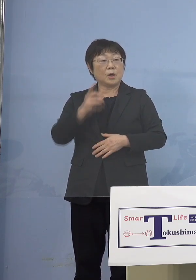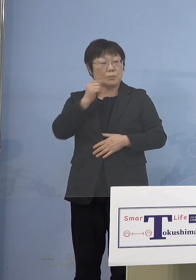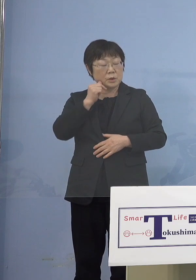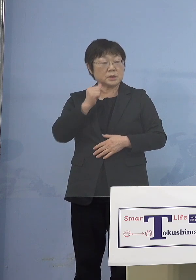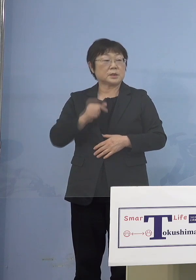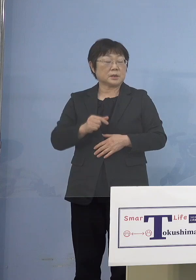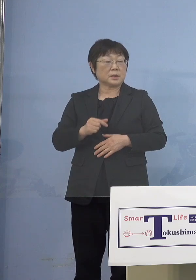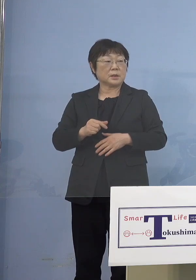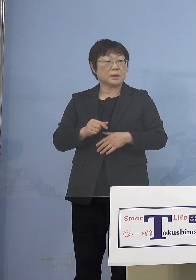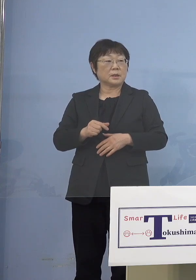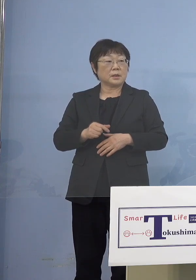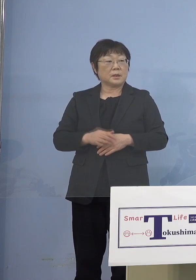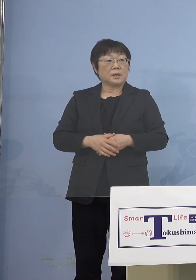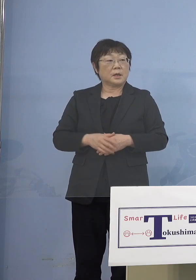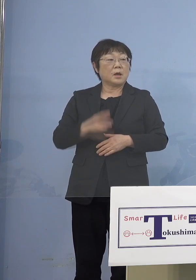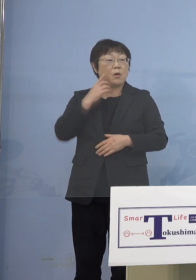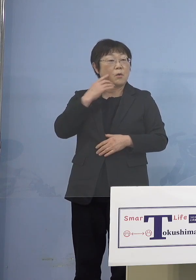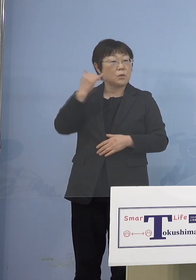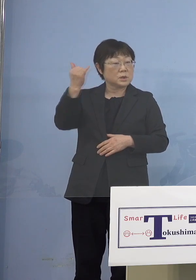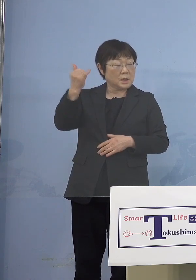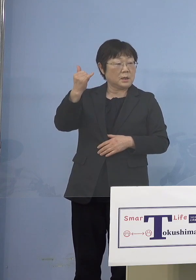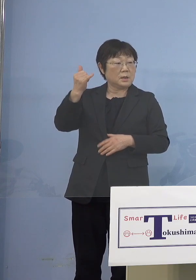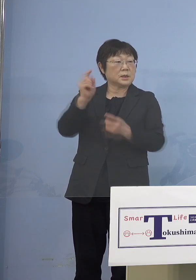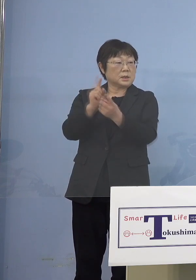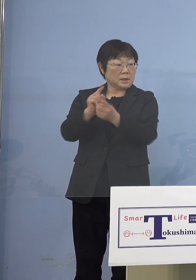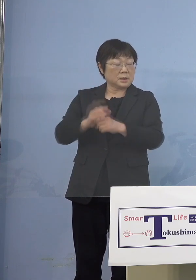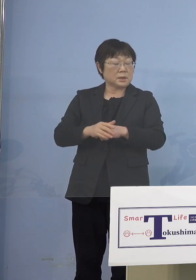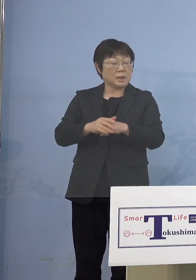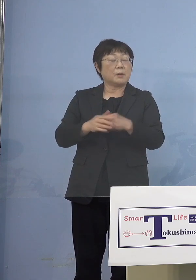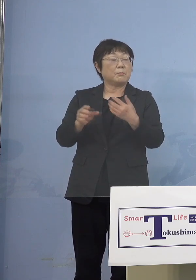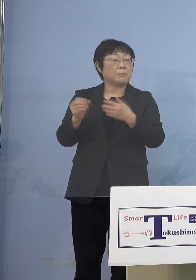ということではなくて そうした施設つまり児童等利用施設に